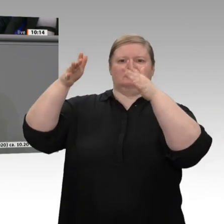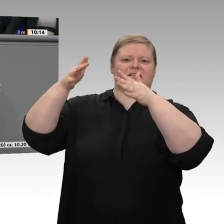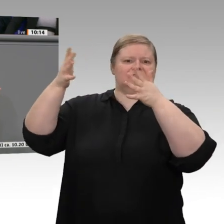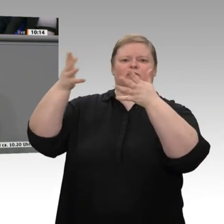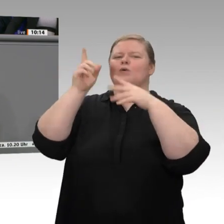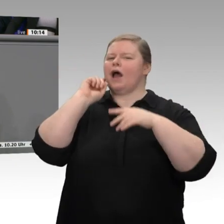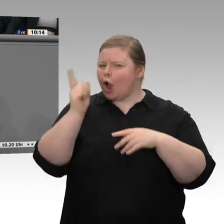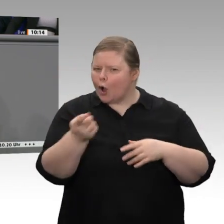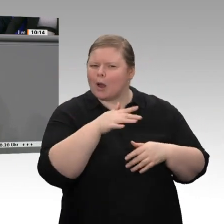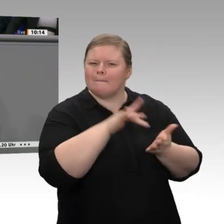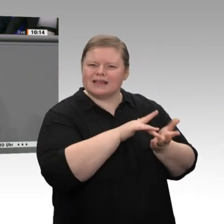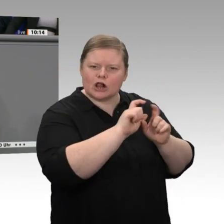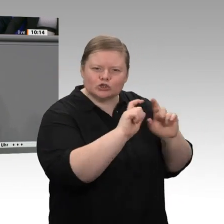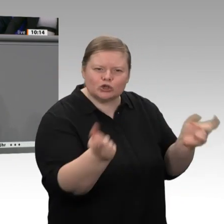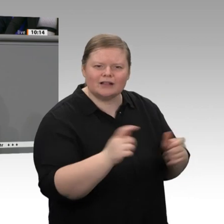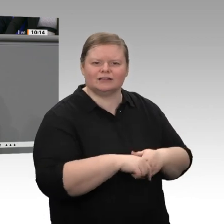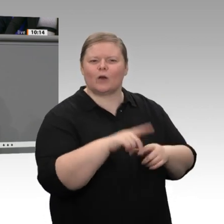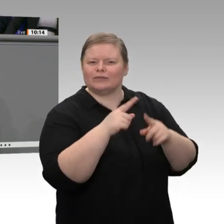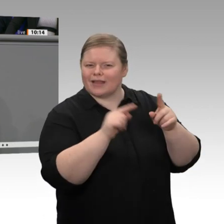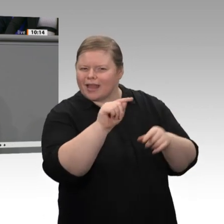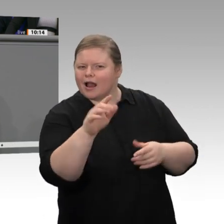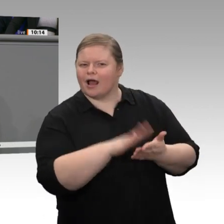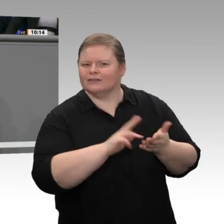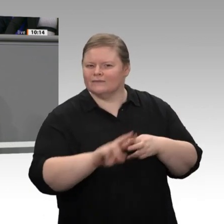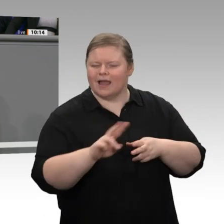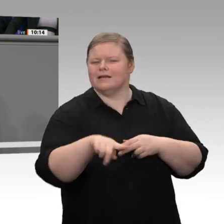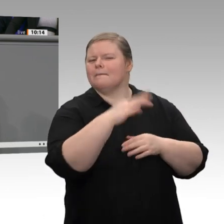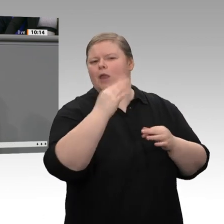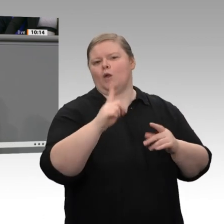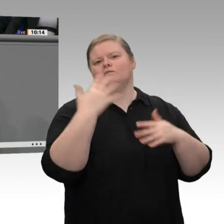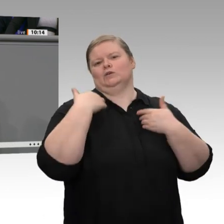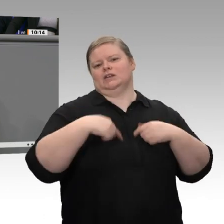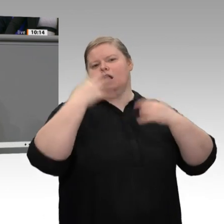denn die Abhängigkeit von den Großen erschwert den Kleineren häufig die Planung. Trotzdem